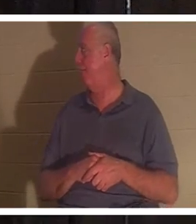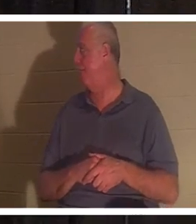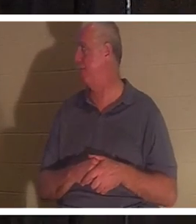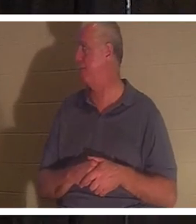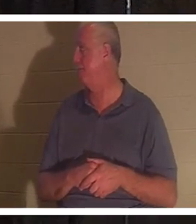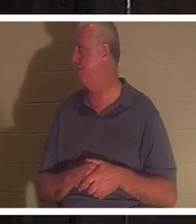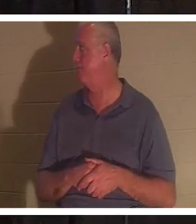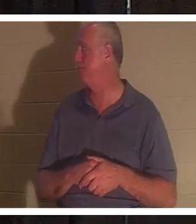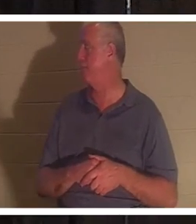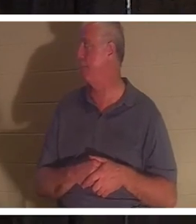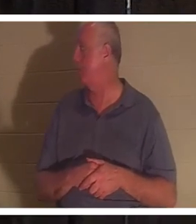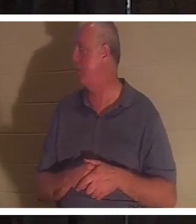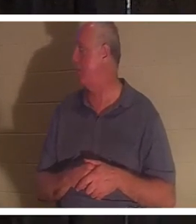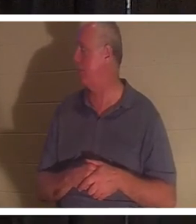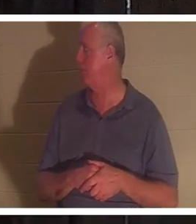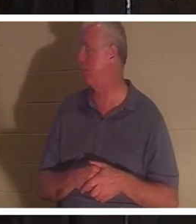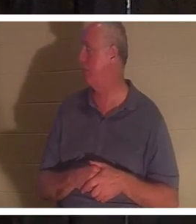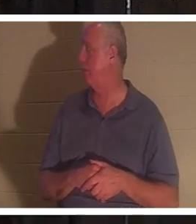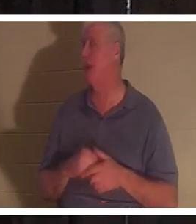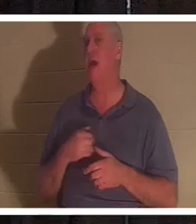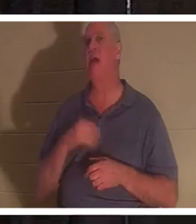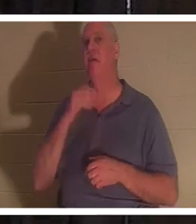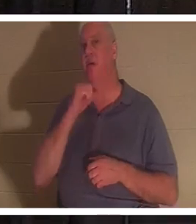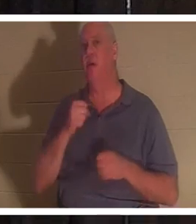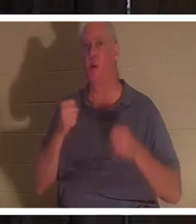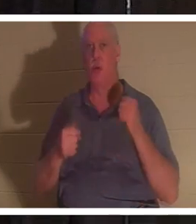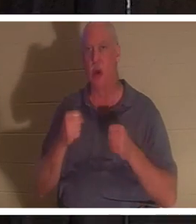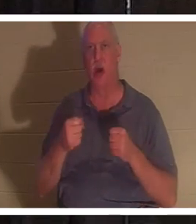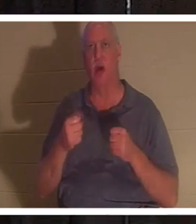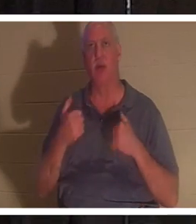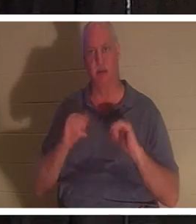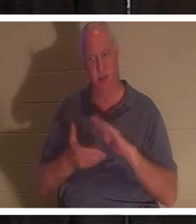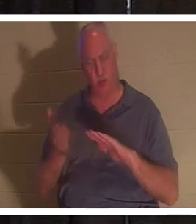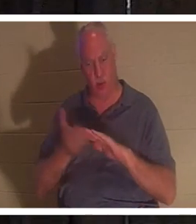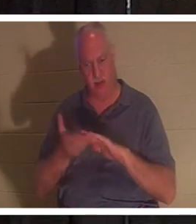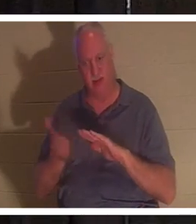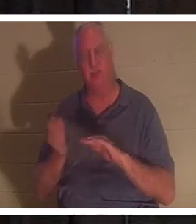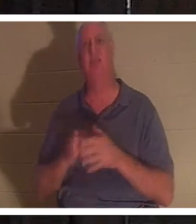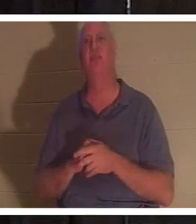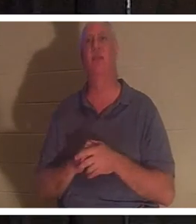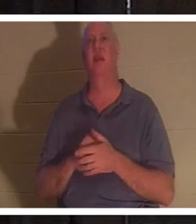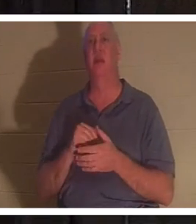走行距離は 207,000 マイルですが、まだ走ります。ちょっと古い車ですが、乗り込むと